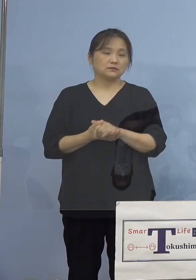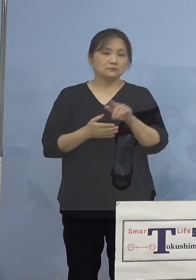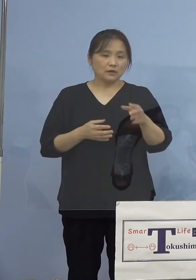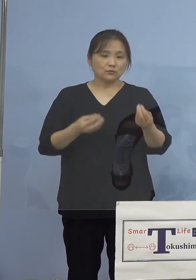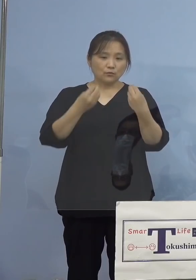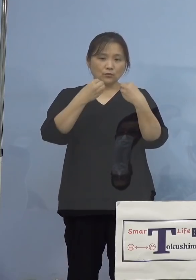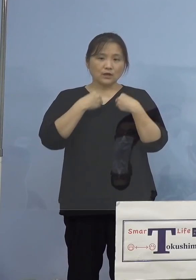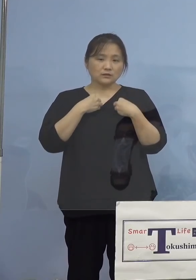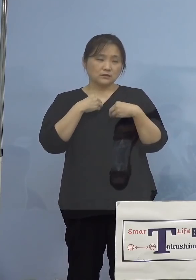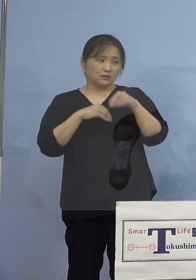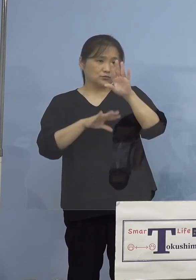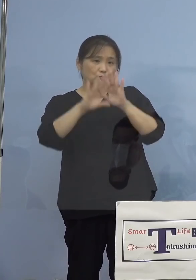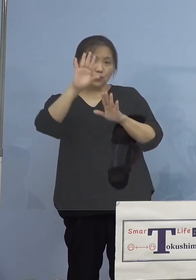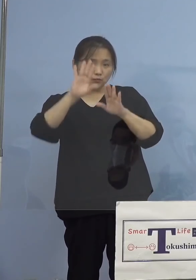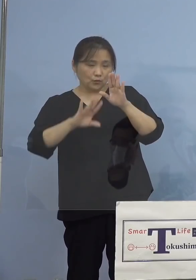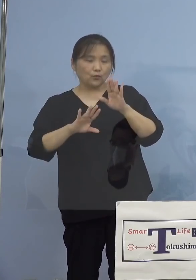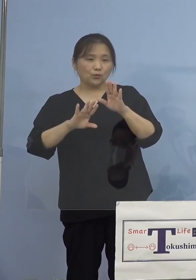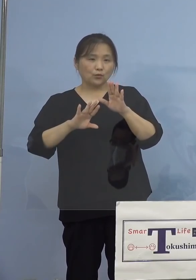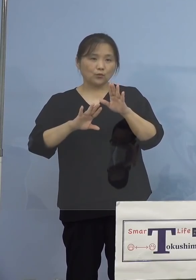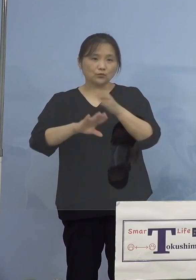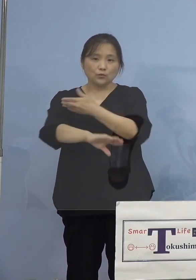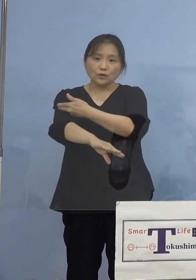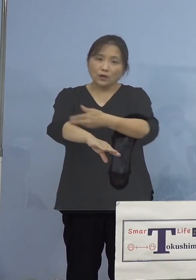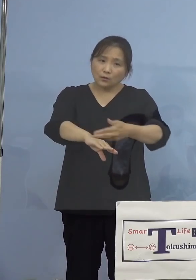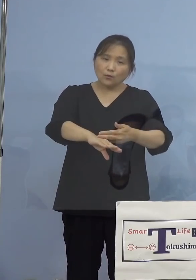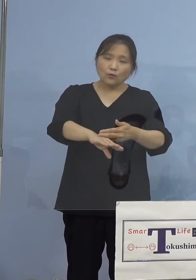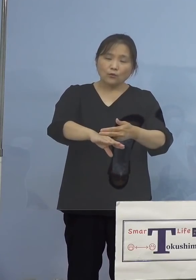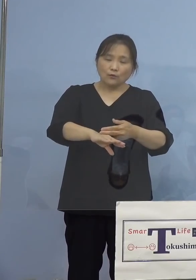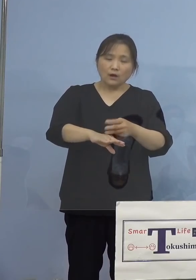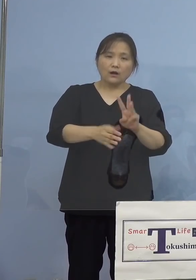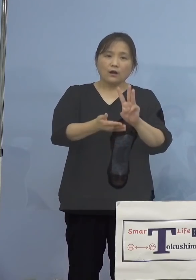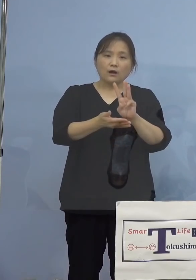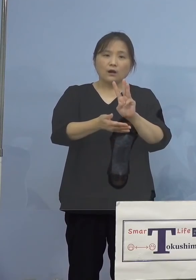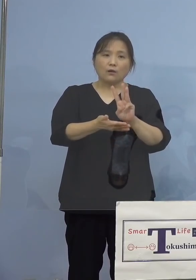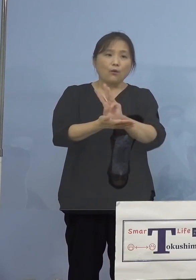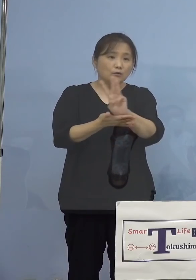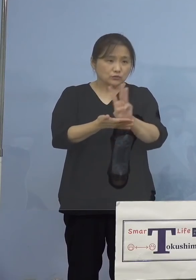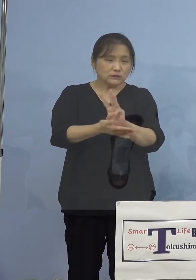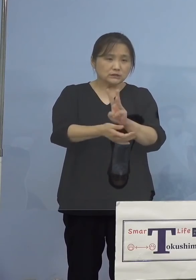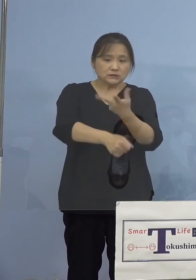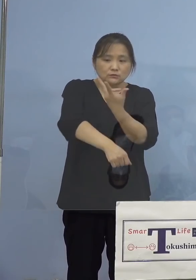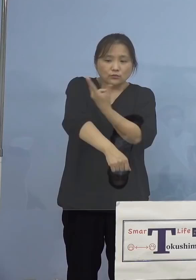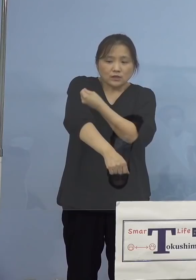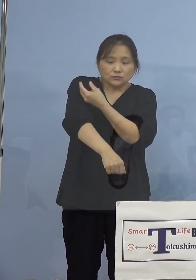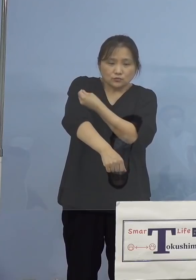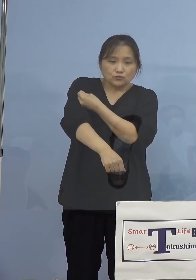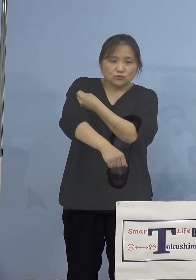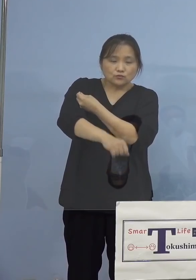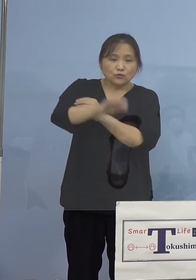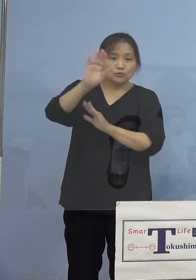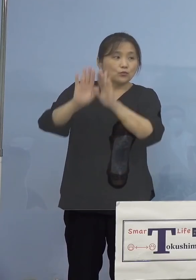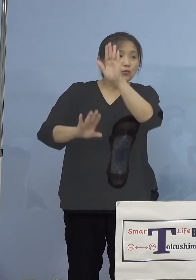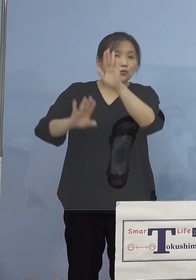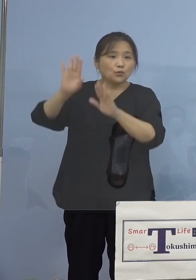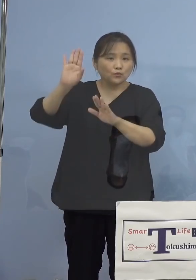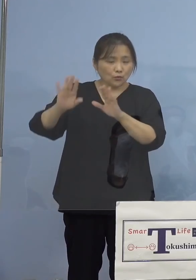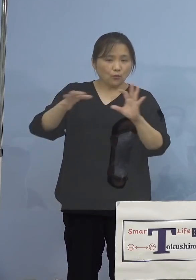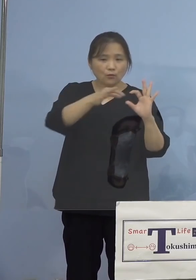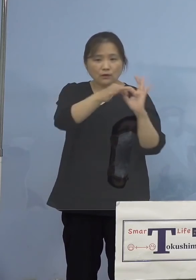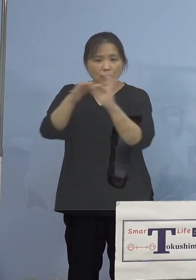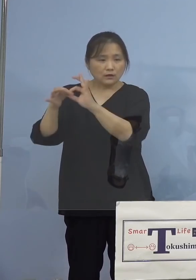傾向につきましては、実はワクチン接種の 状況と大変深い関係にあります